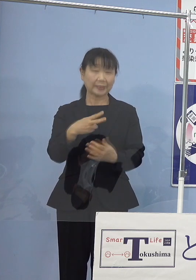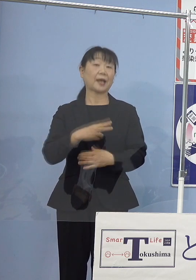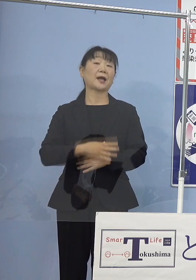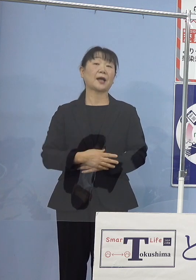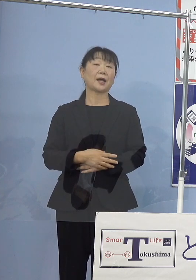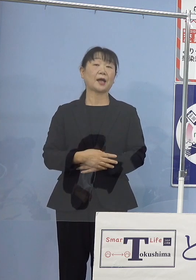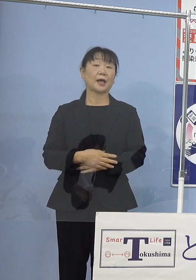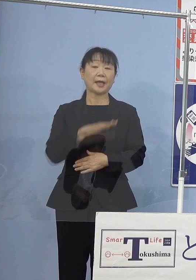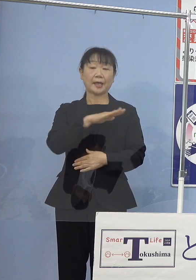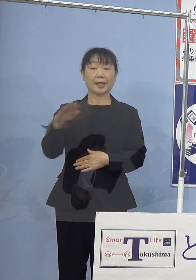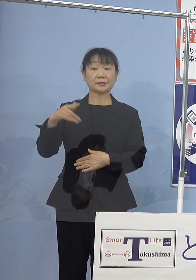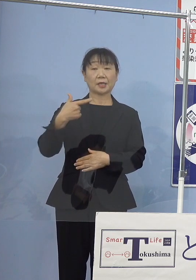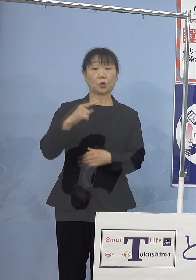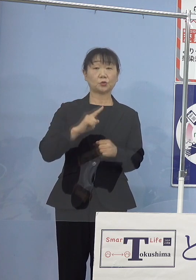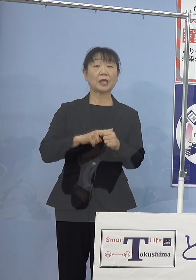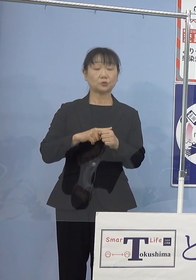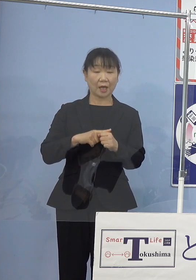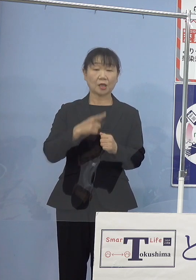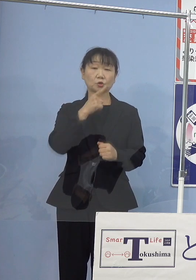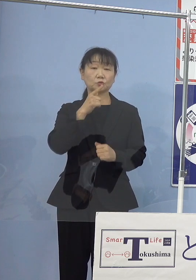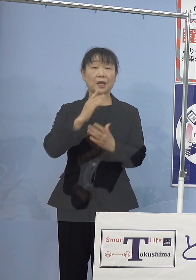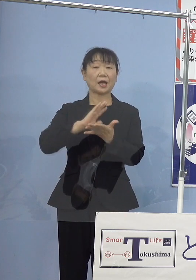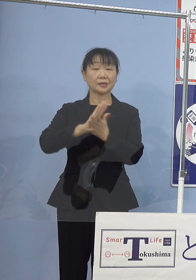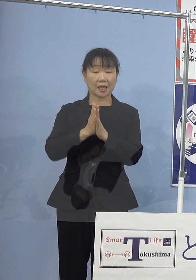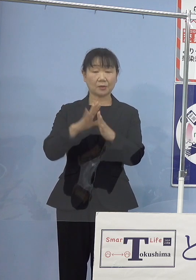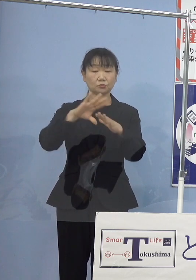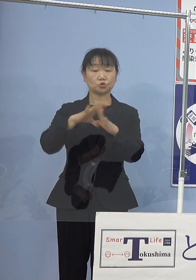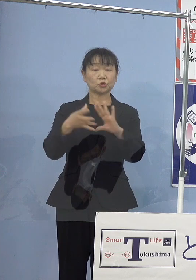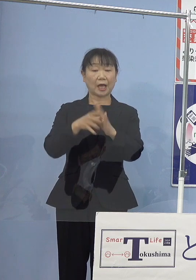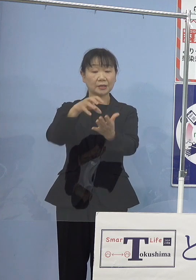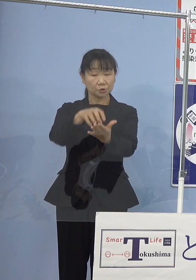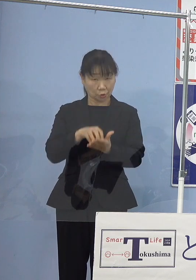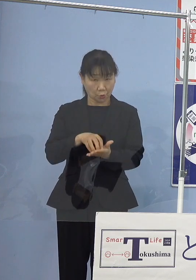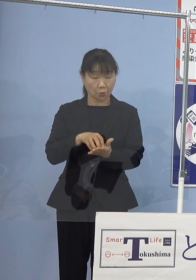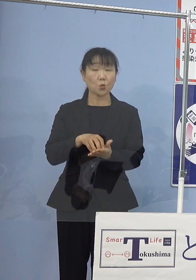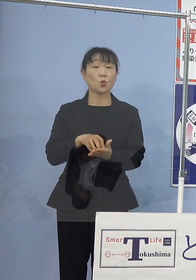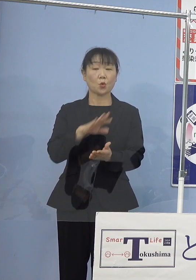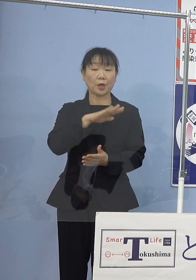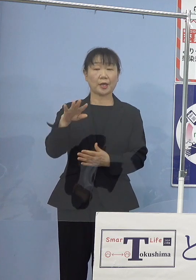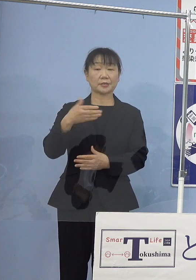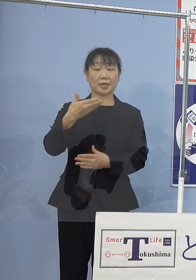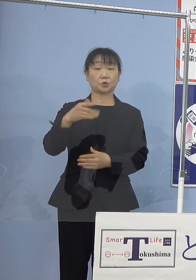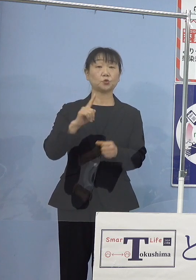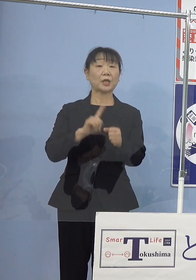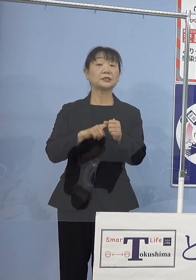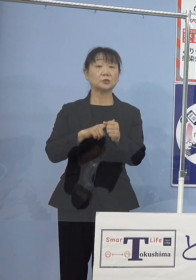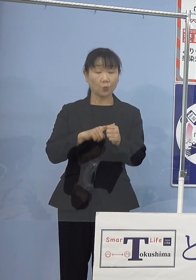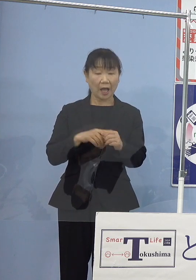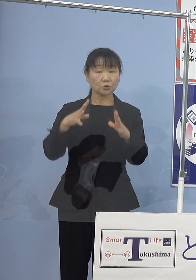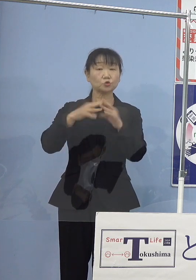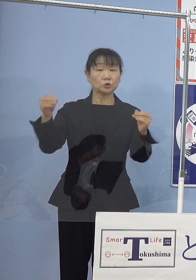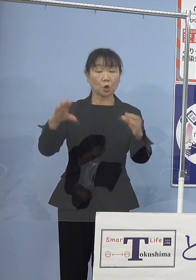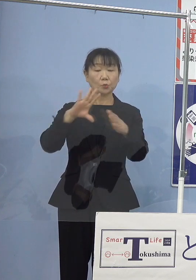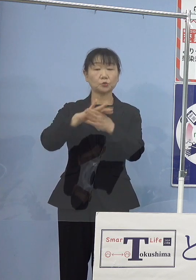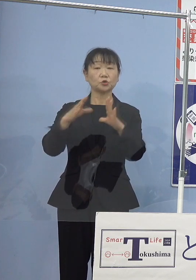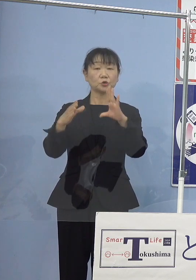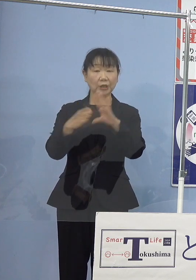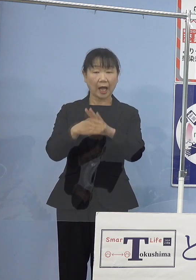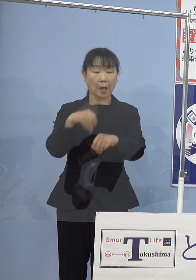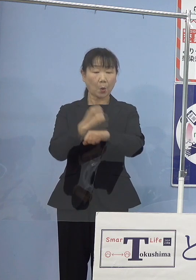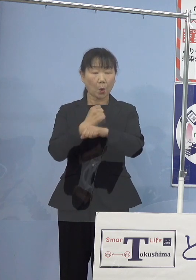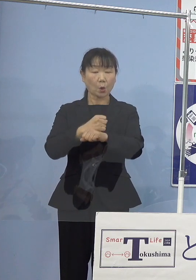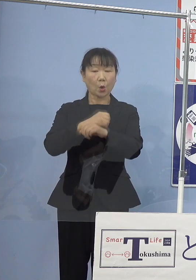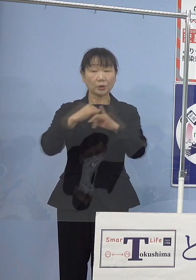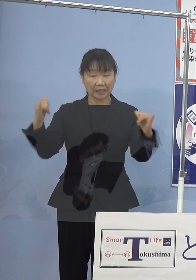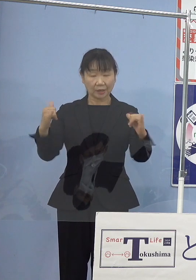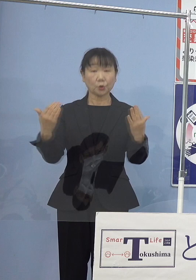平成6年には徳島県文化賞をご受賞 平成9年には国の文化功労者となられ